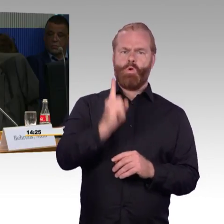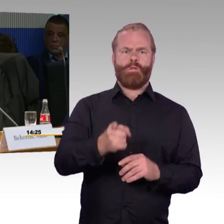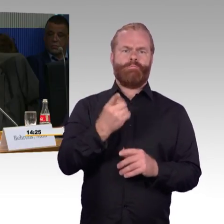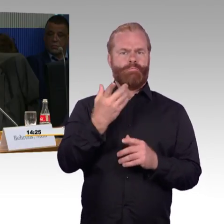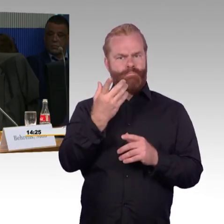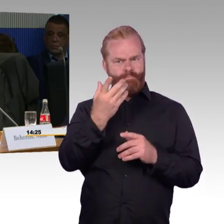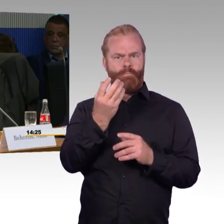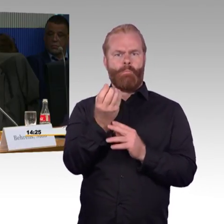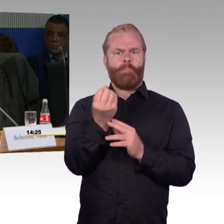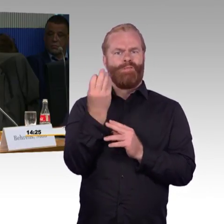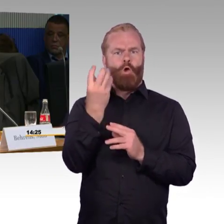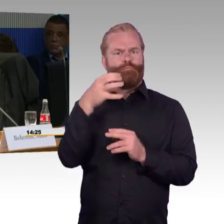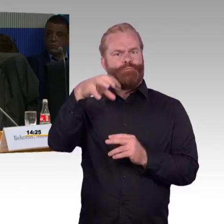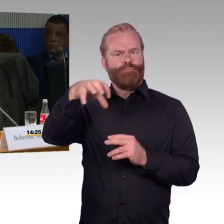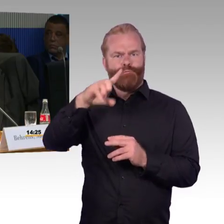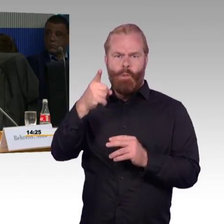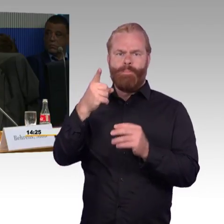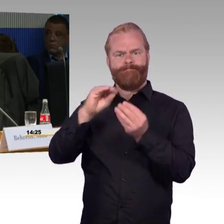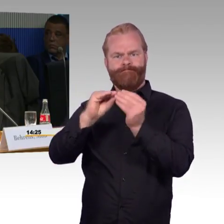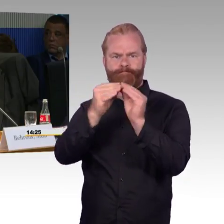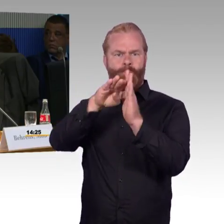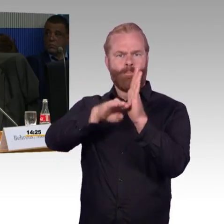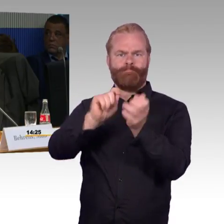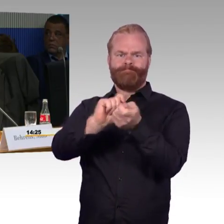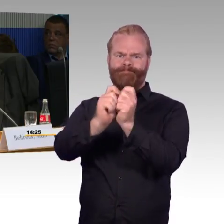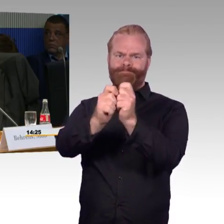Ich möchte ein Beispiel nennen zum Fernverkehrsbereich.